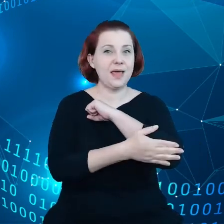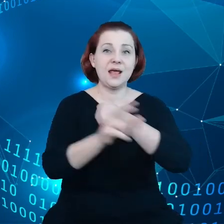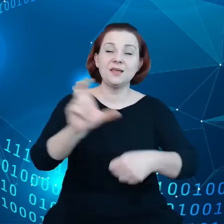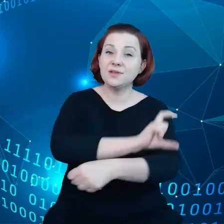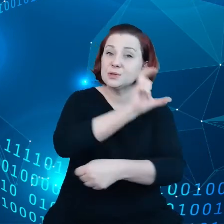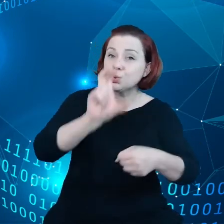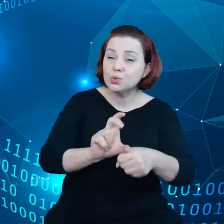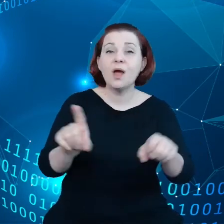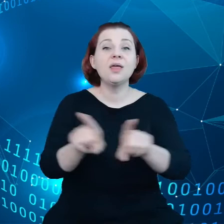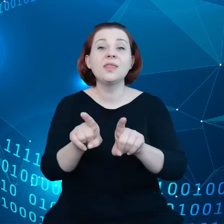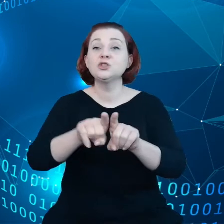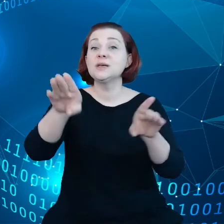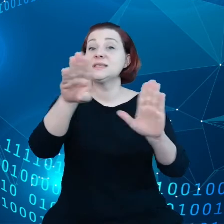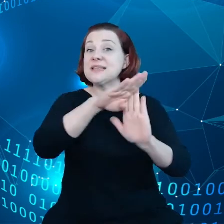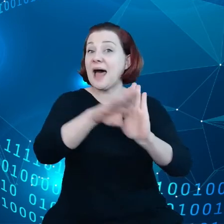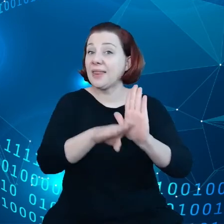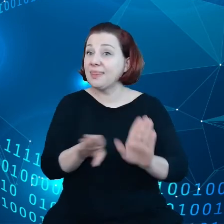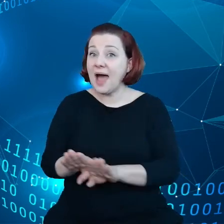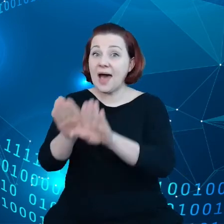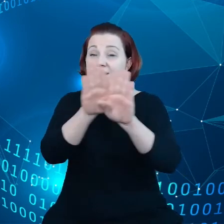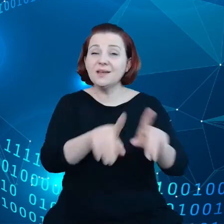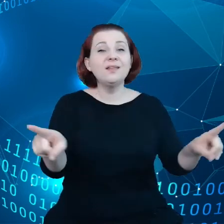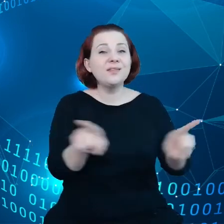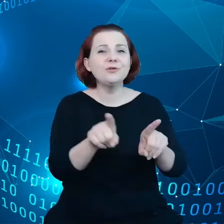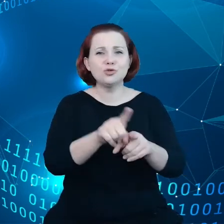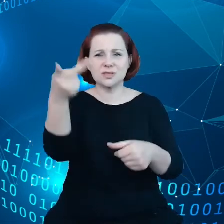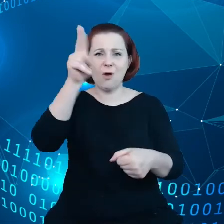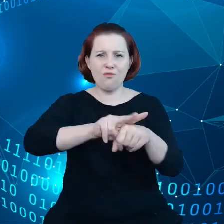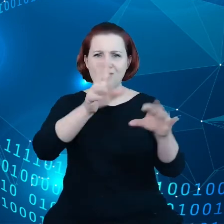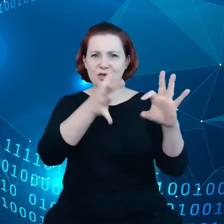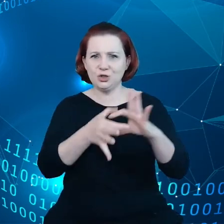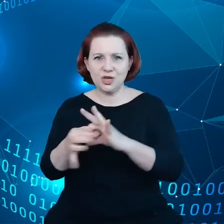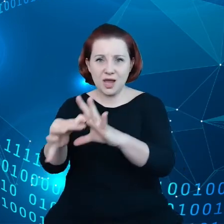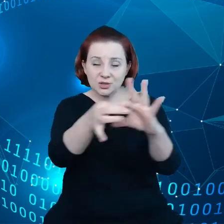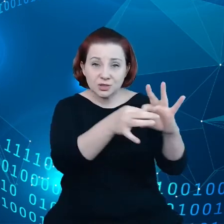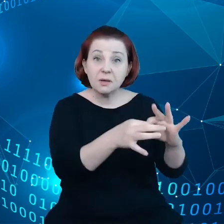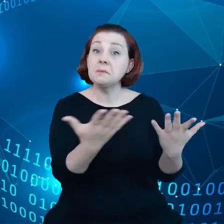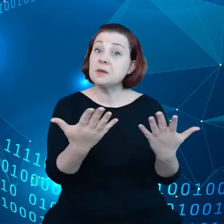i standardy, a także zaufane sieci tak aby można było dzielić się danymi i aby